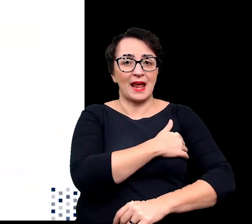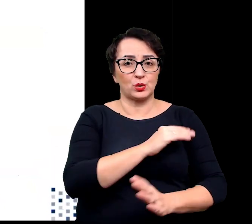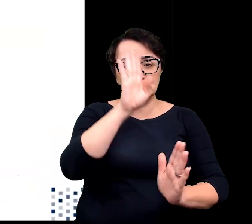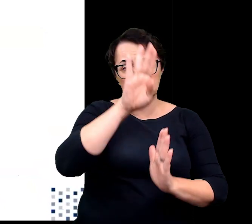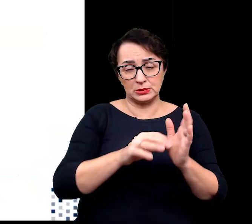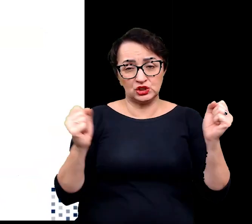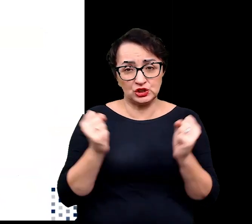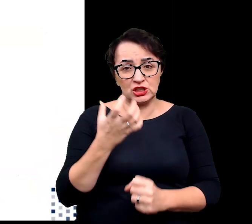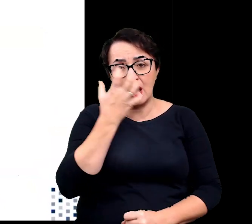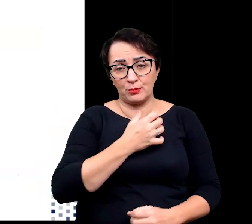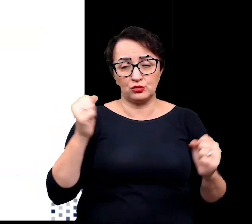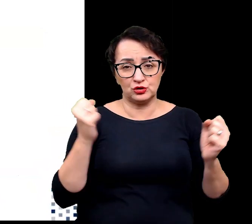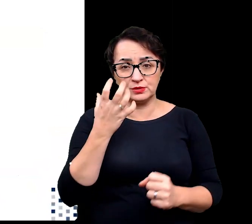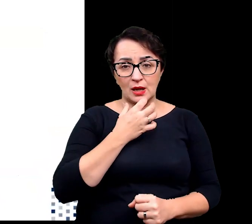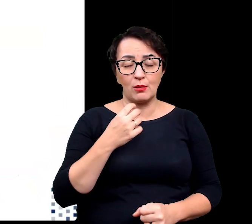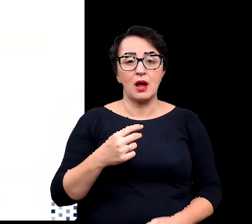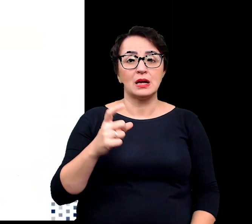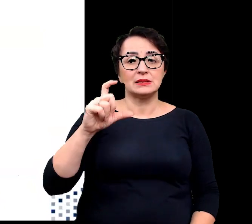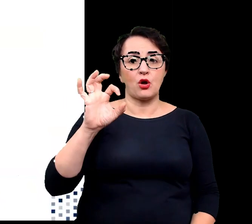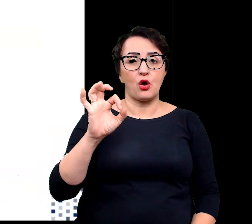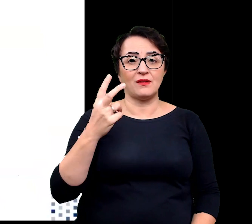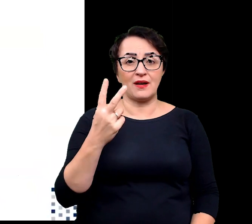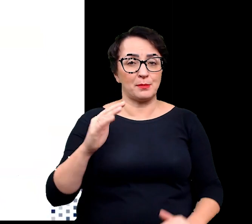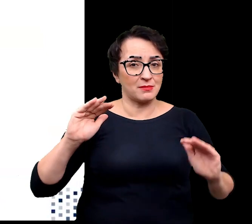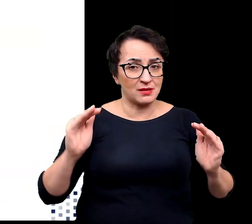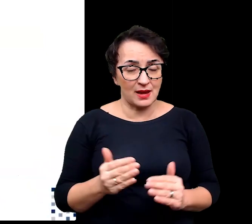mniejsza dostępność dwutlenku węgla, silny wiatr czy śnieg.